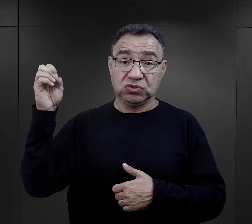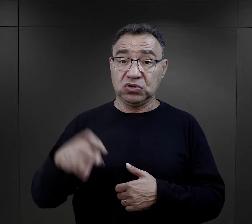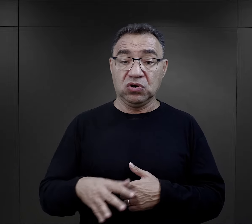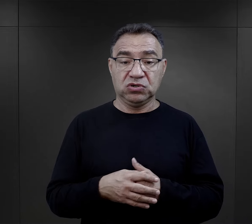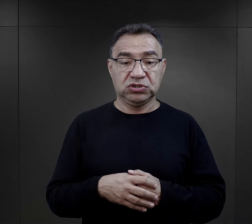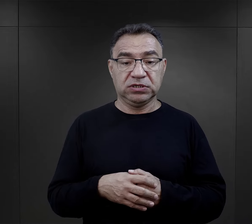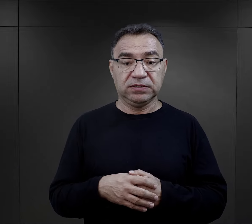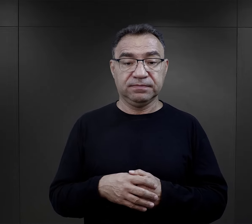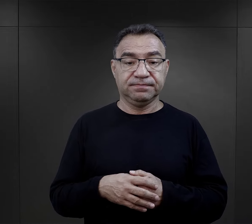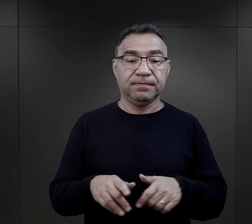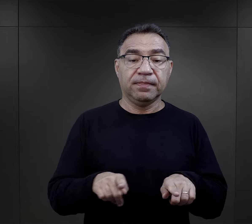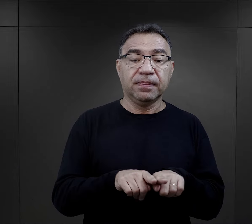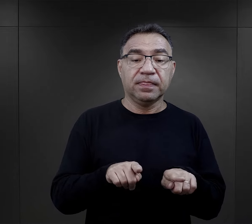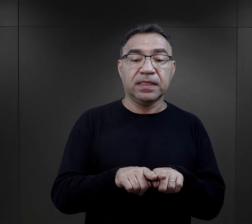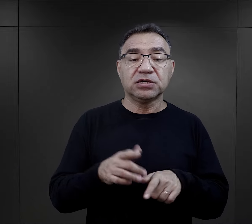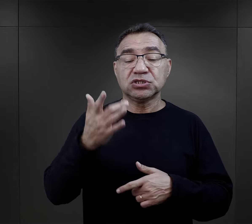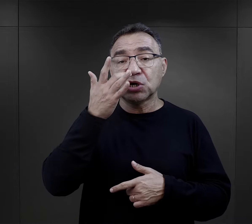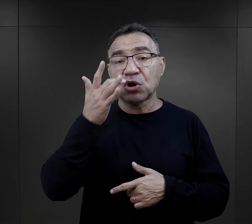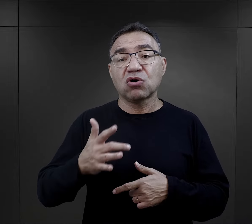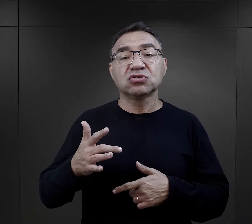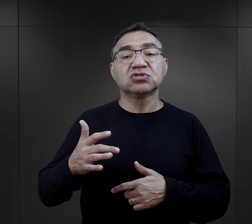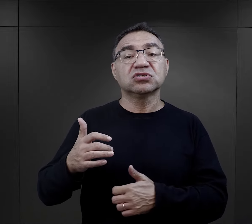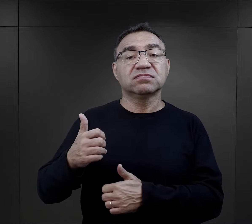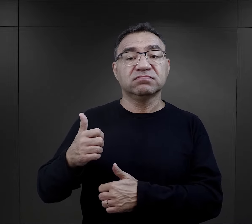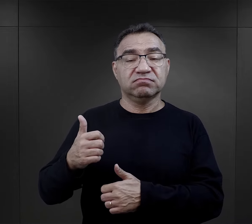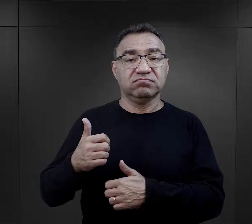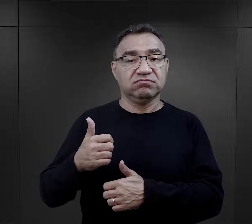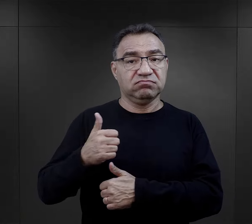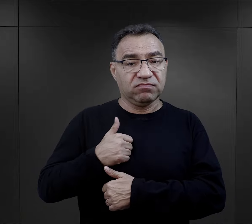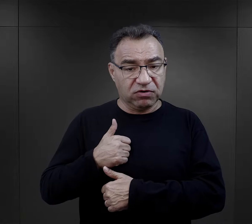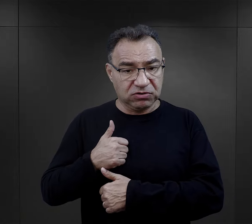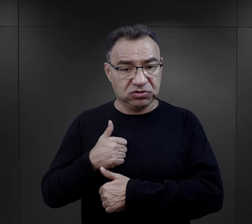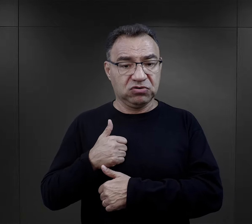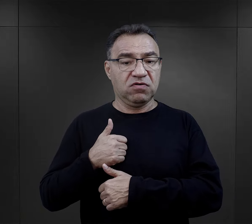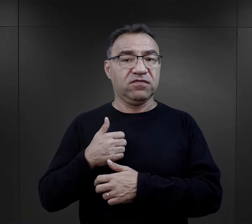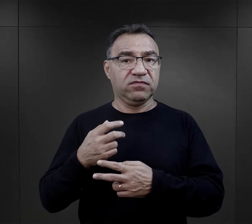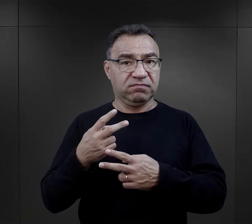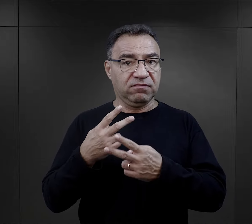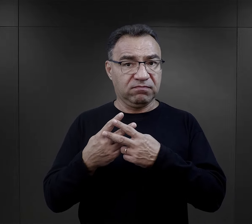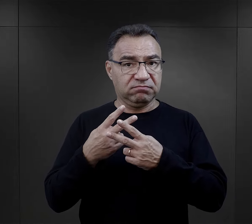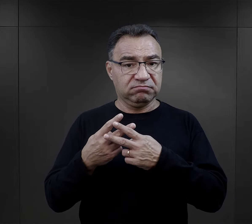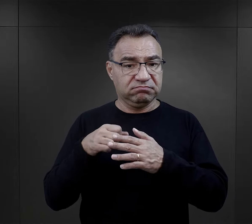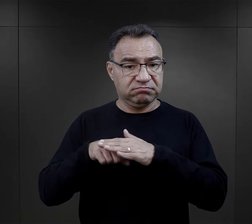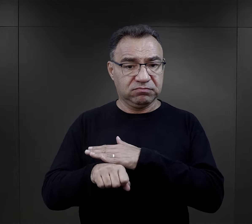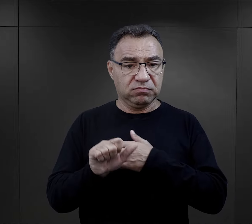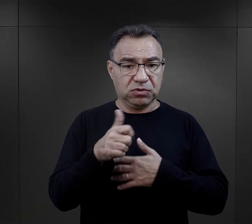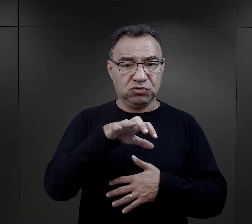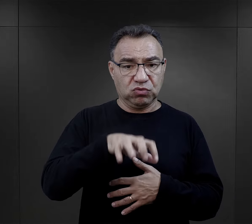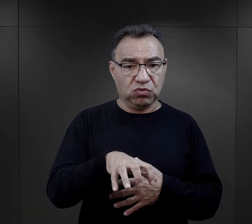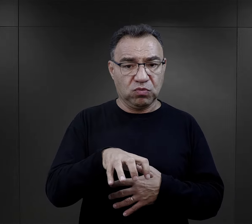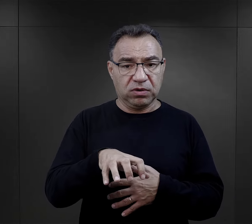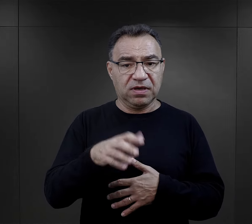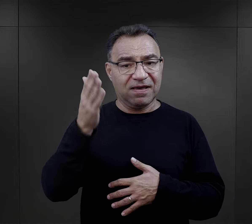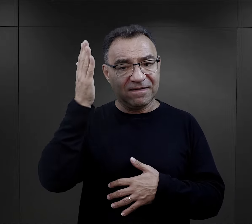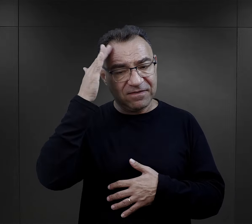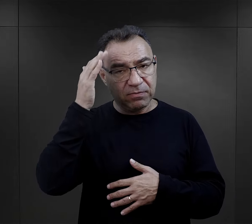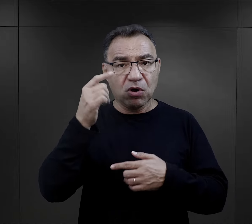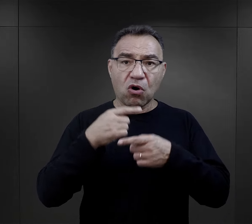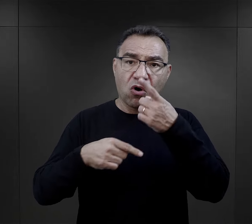No i radzieccy jeńcy wojenni. Te pierwsze grupy, które dotarły tutaj do obozu, to – jak wiemy z relacji więźniów